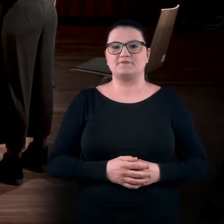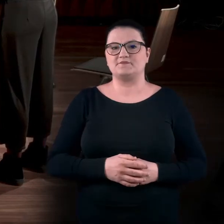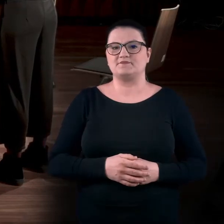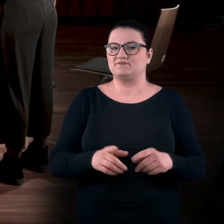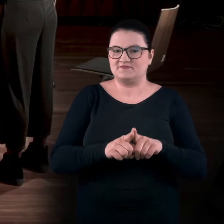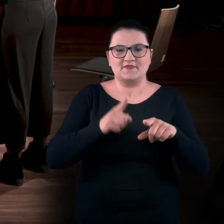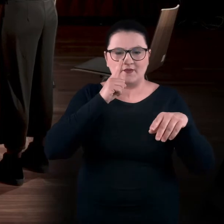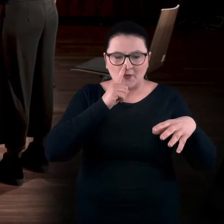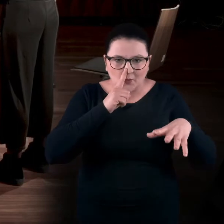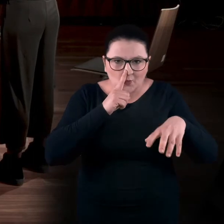I teraz tą samą wdech...